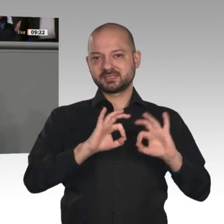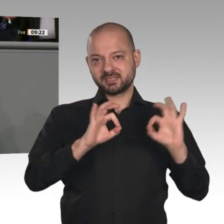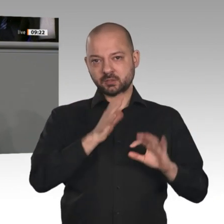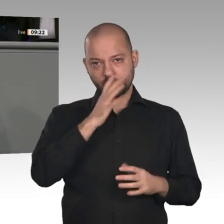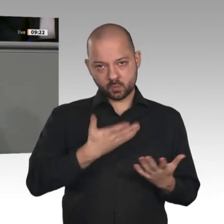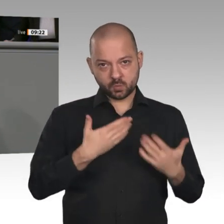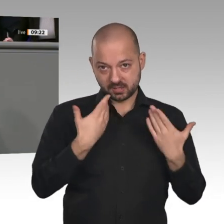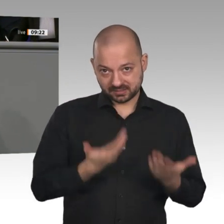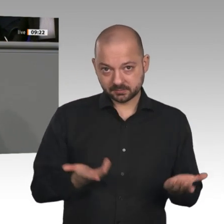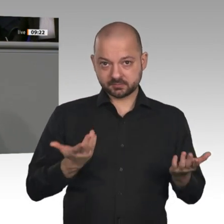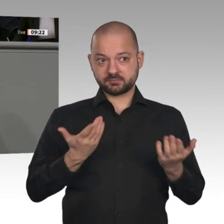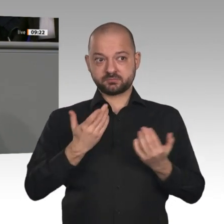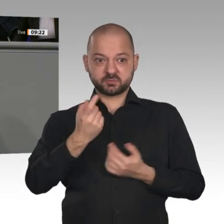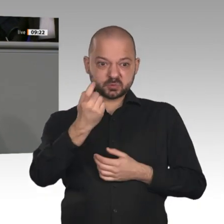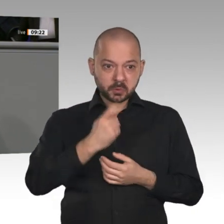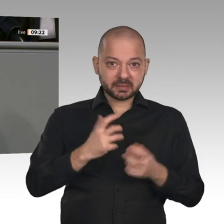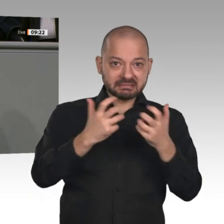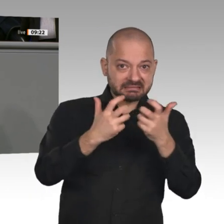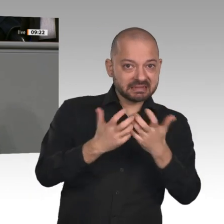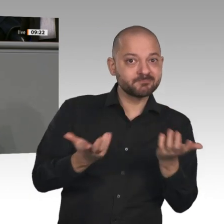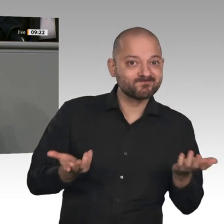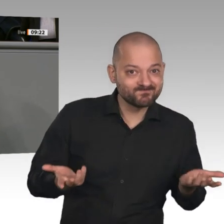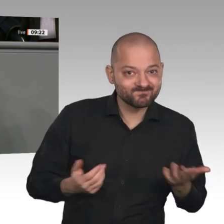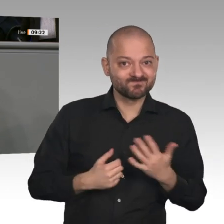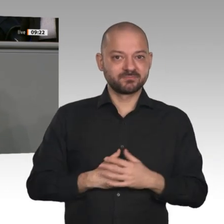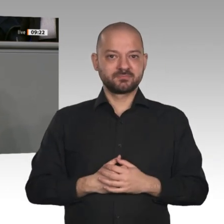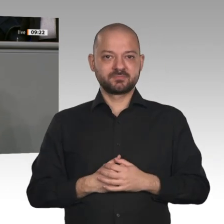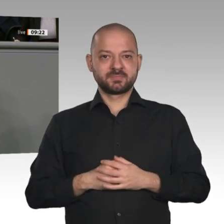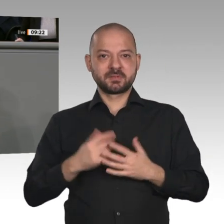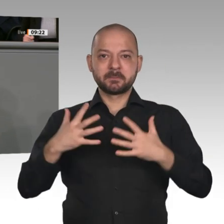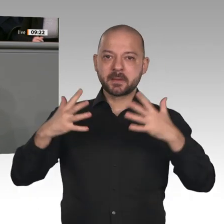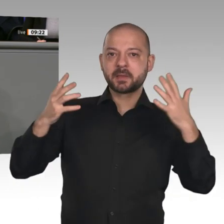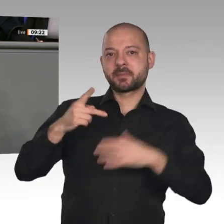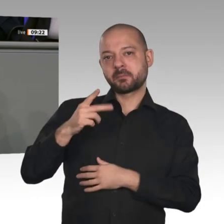und der Digitalisierung. Wir haben selten in Deutschland vor einer so dynamischen